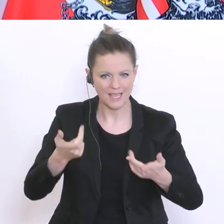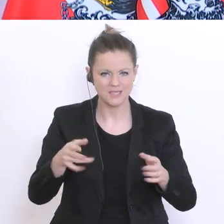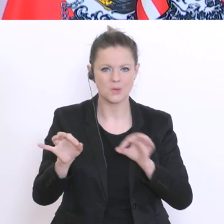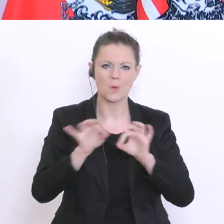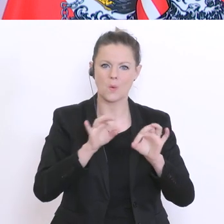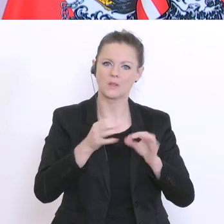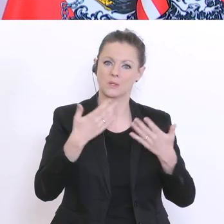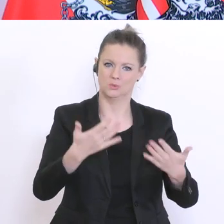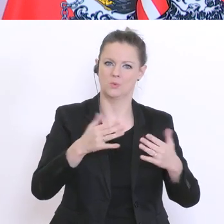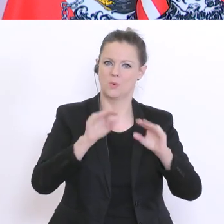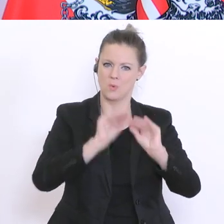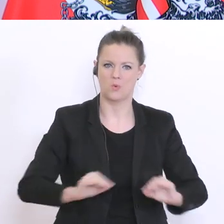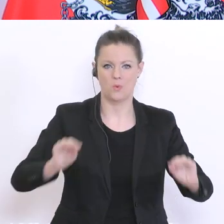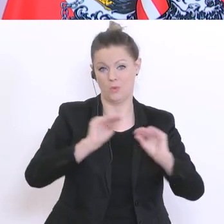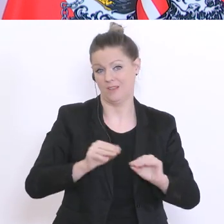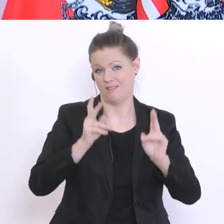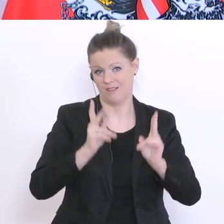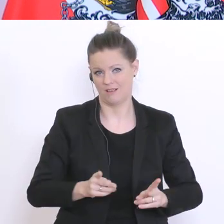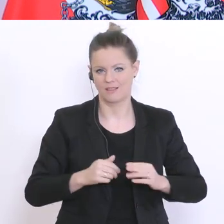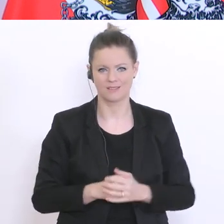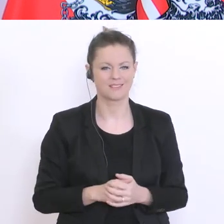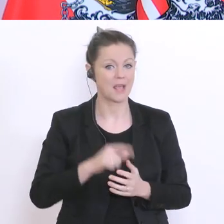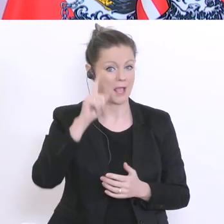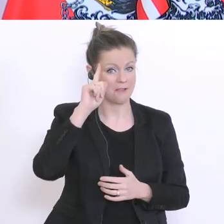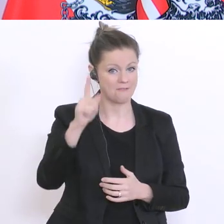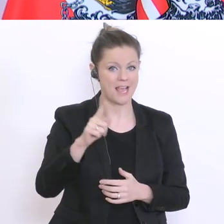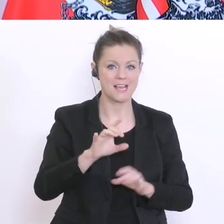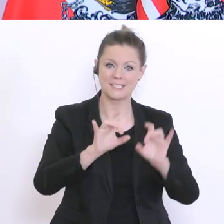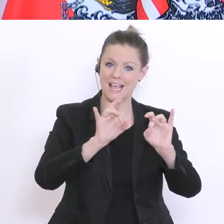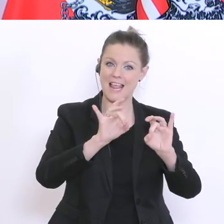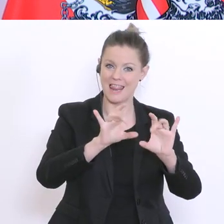auf die Beine zu stellen. Ich weiß, dass die jungen Lehrer hier sehr EDV-affin sind und